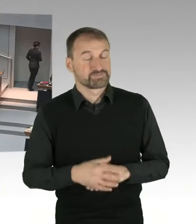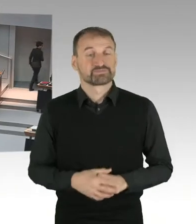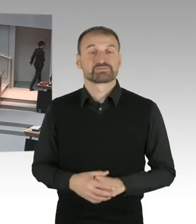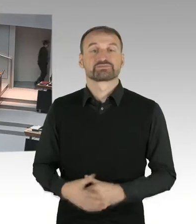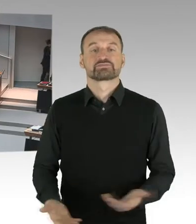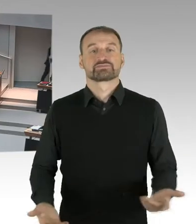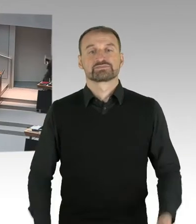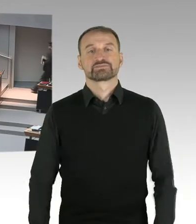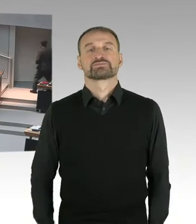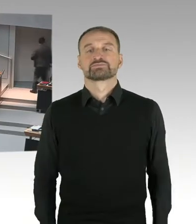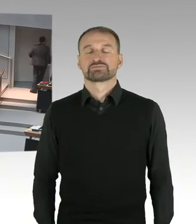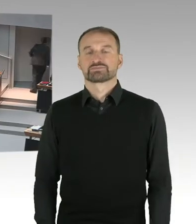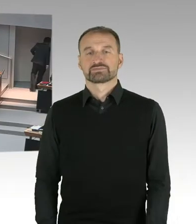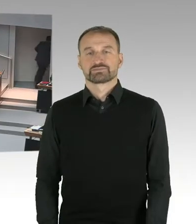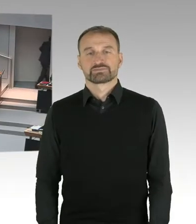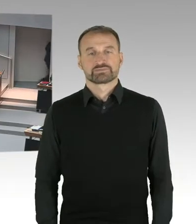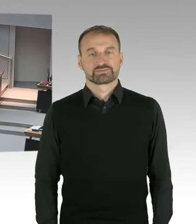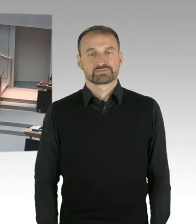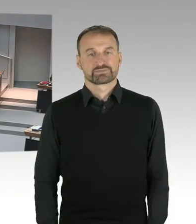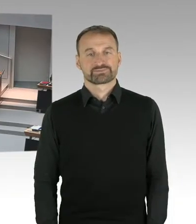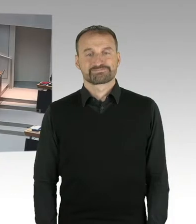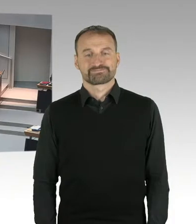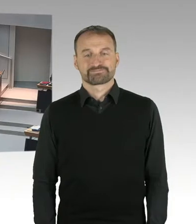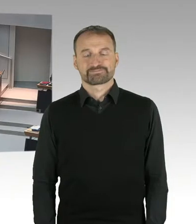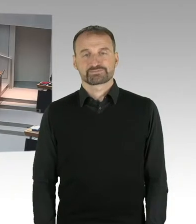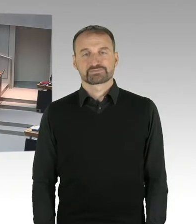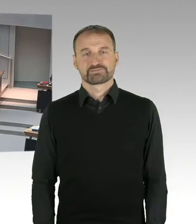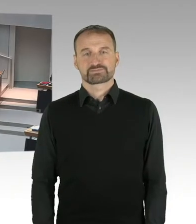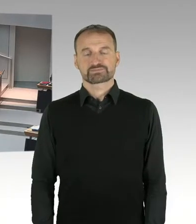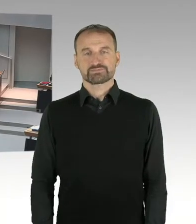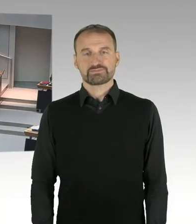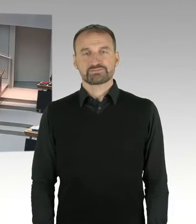(Sprecherwechsel) Hallo? Ja, Dankeschön für die Beantwortung.